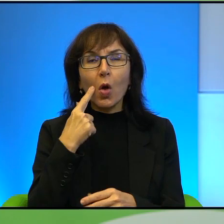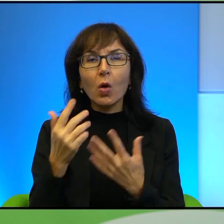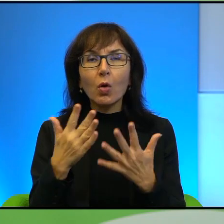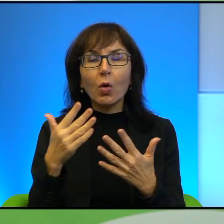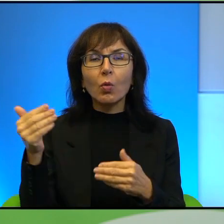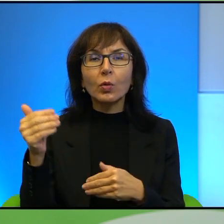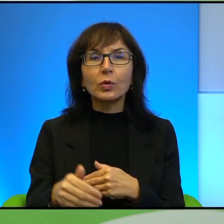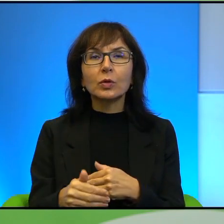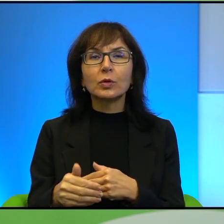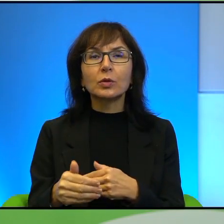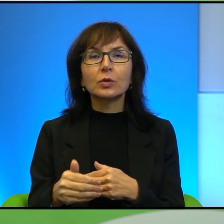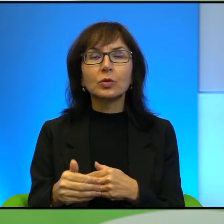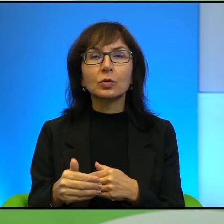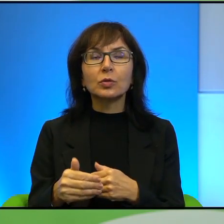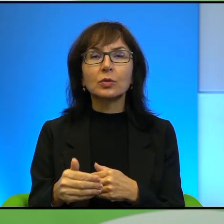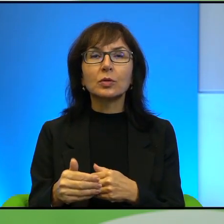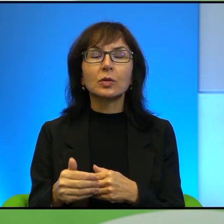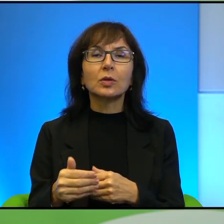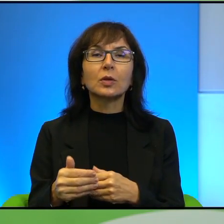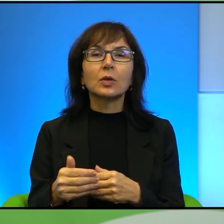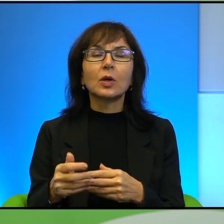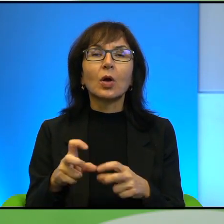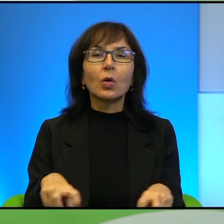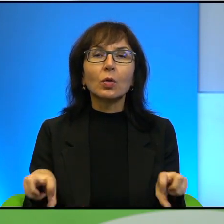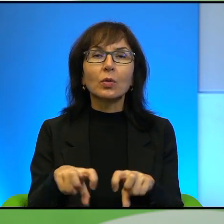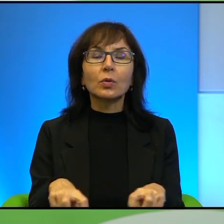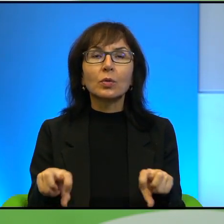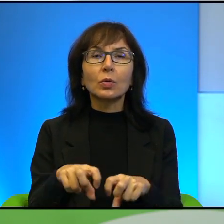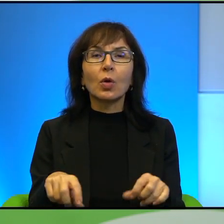takich powiedzmy lotnych, ruchomych punktów kontrolnych.